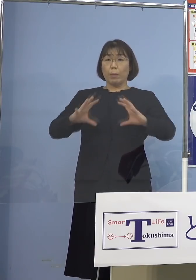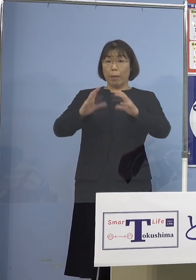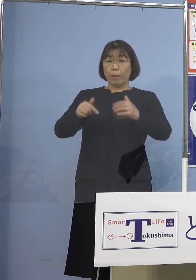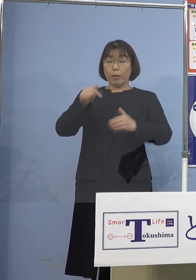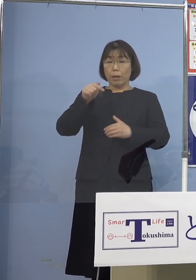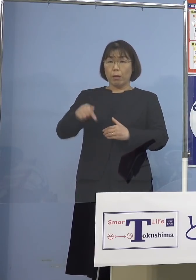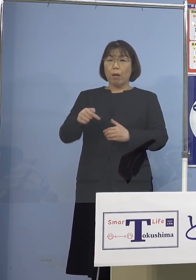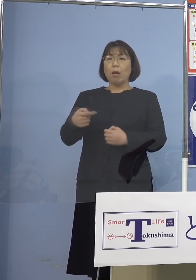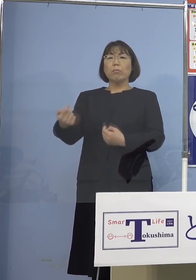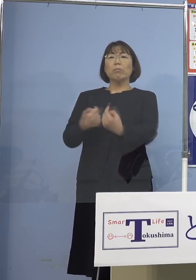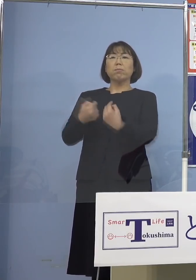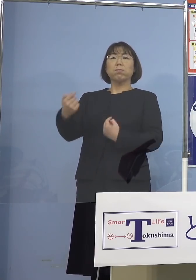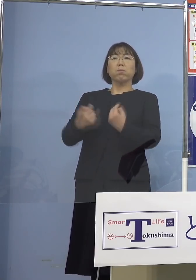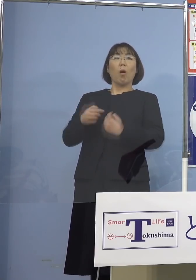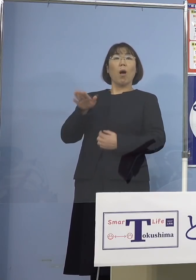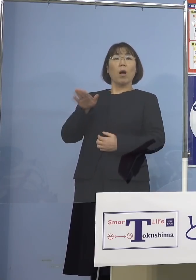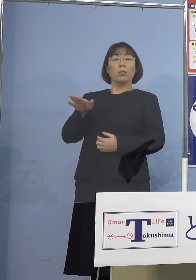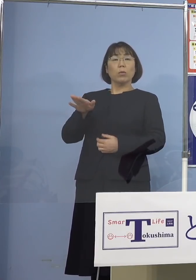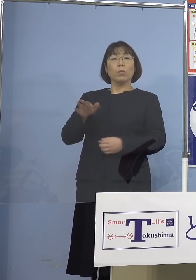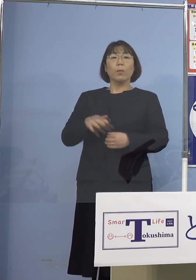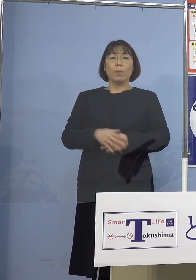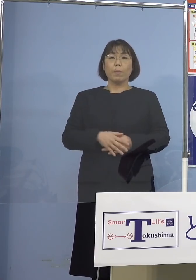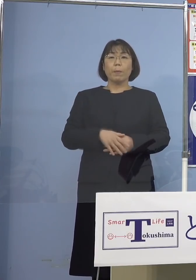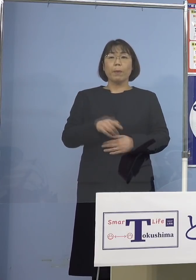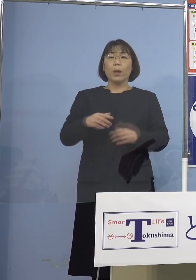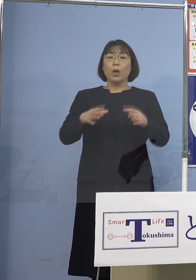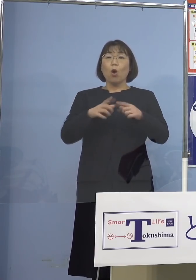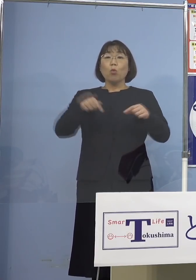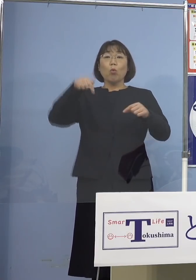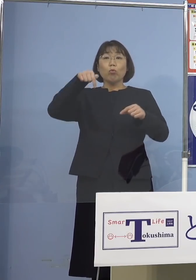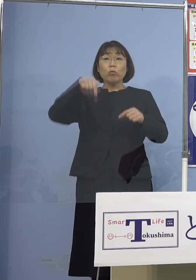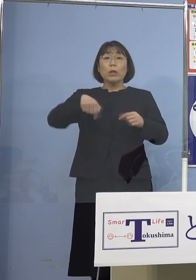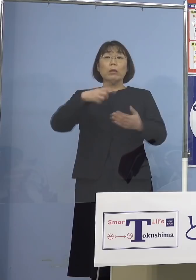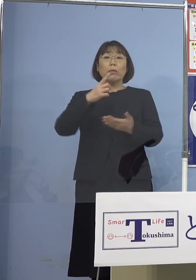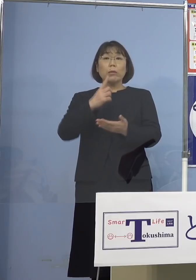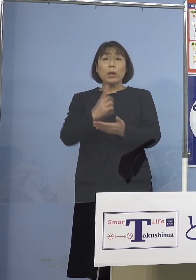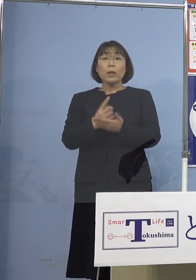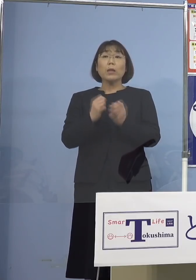非難されているんですね 国内の中だけでいると